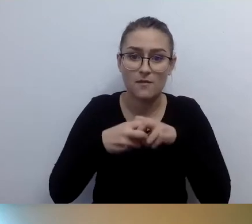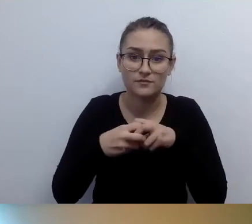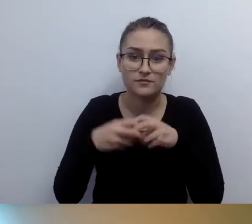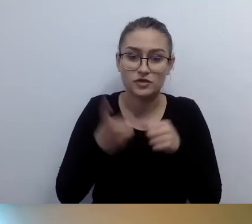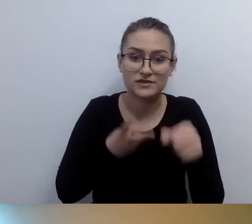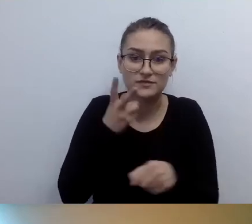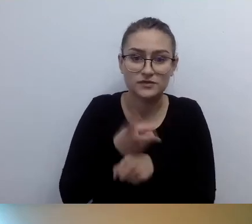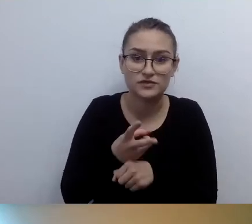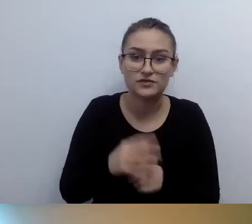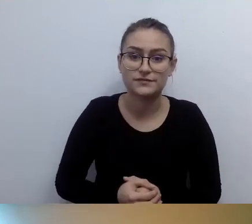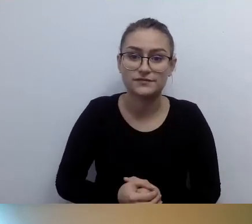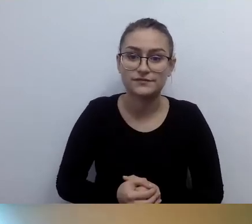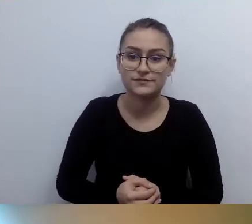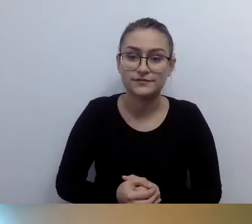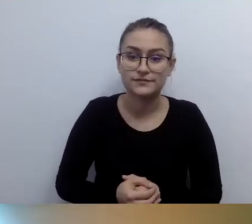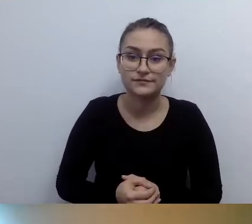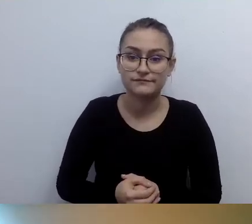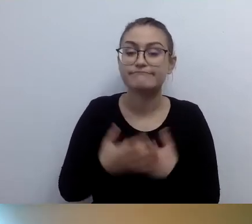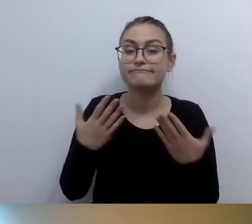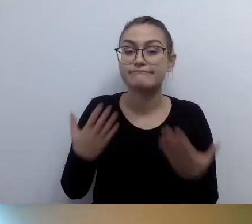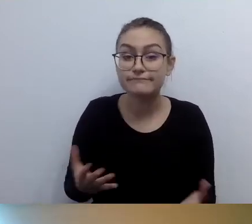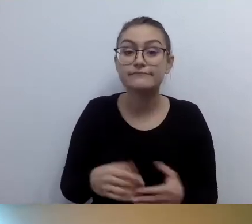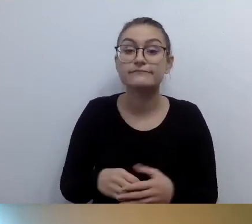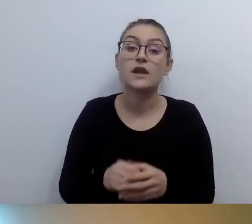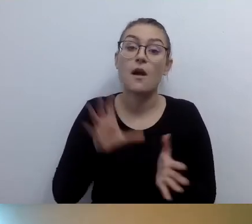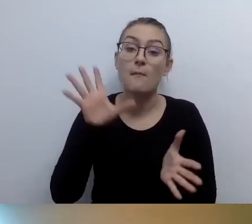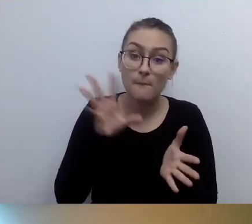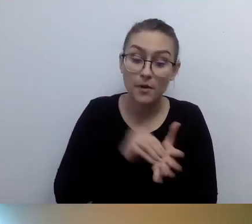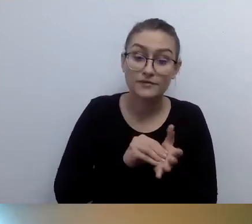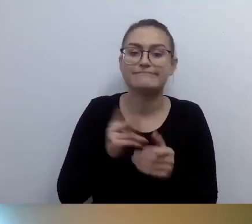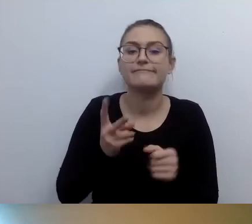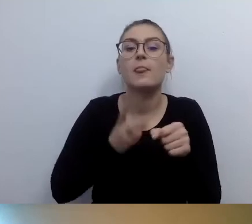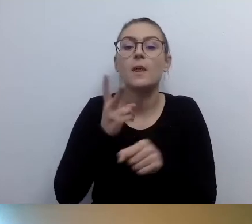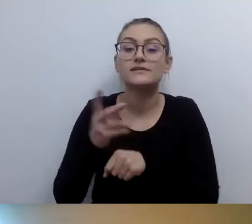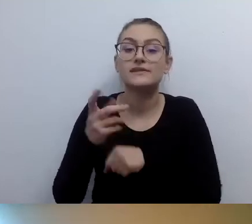Znowu, dostęp alternatywny. Wiemy, że nie jesteśmy w stanie zapewnić,